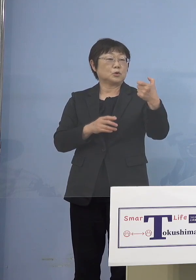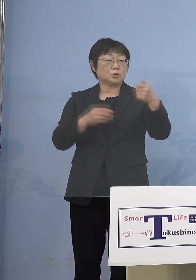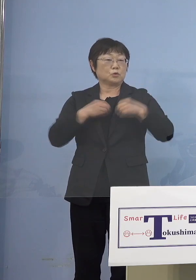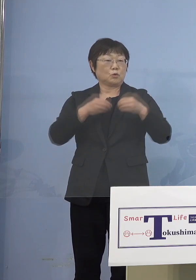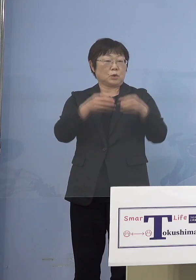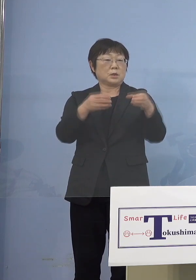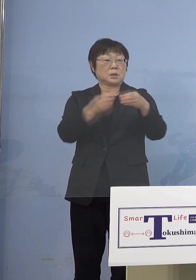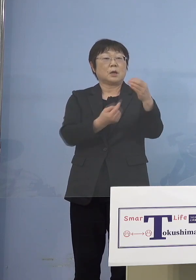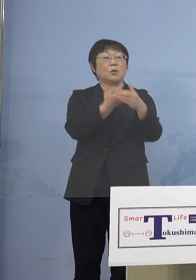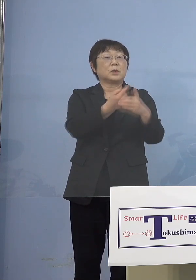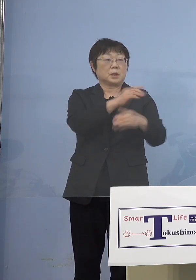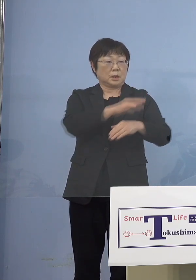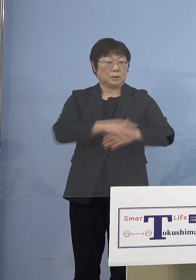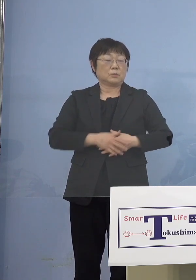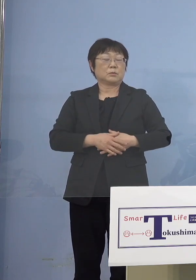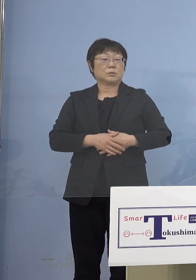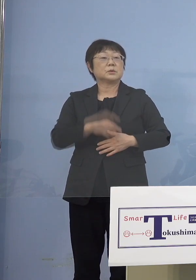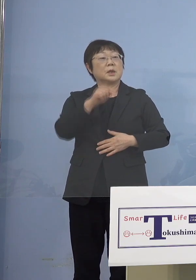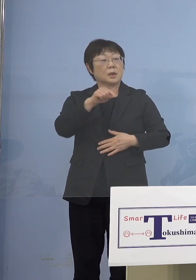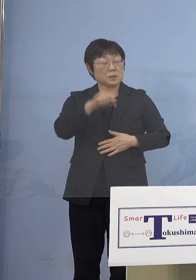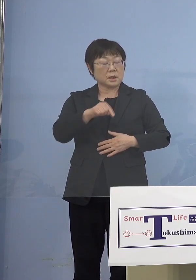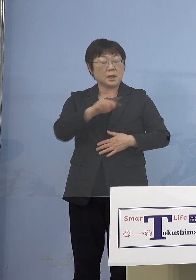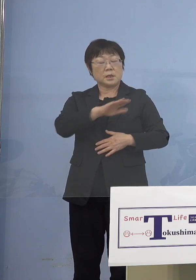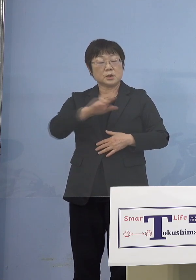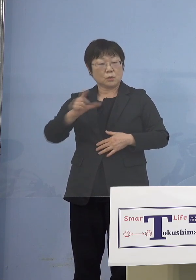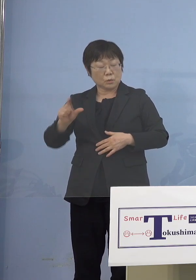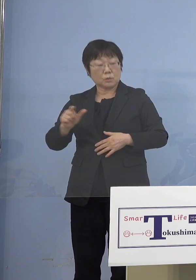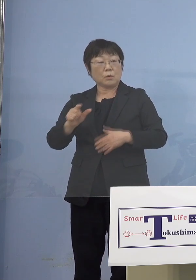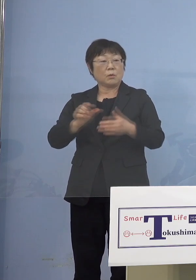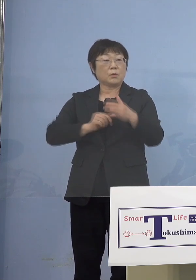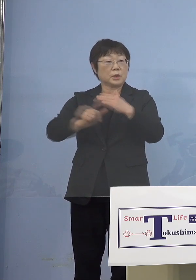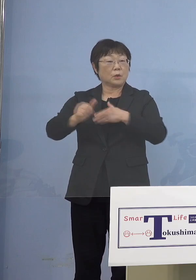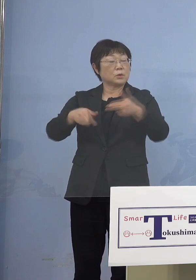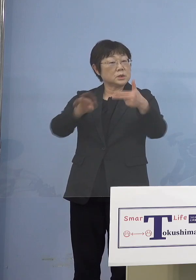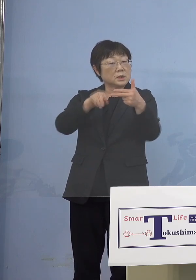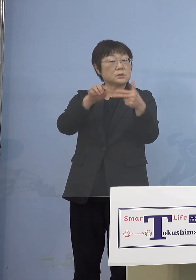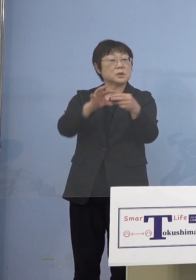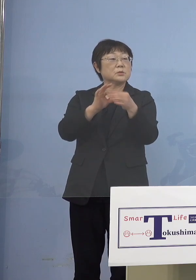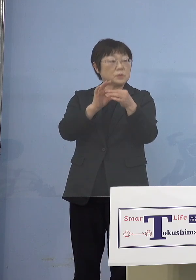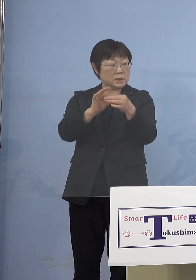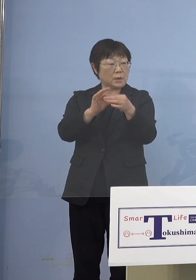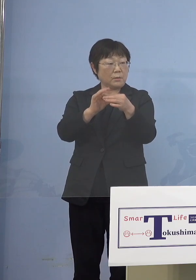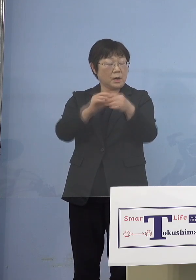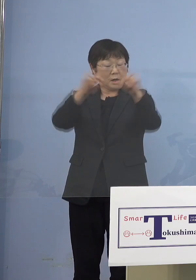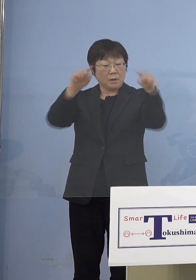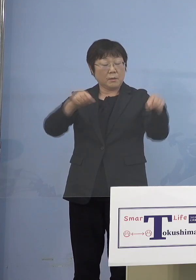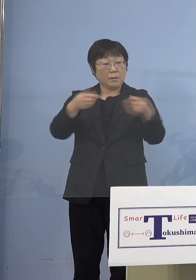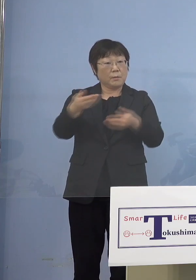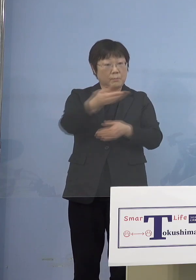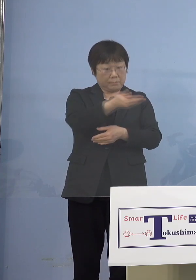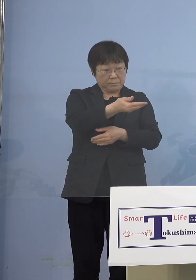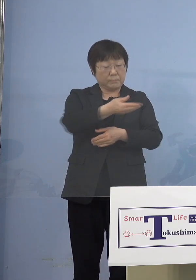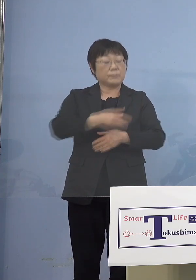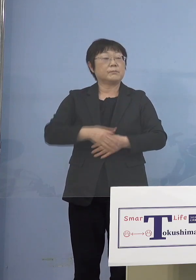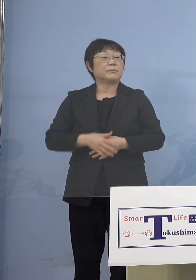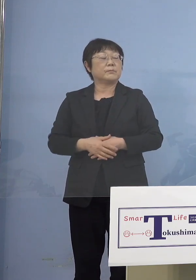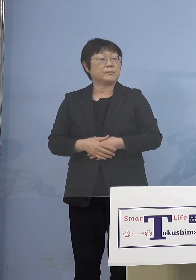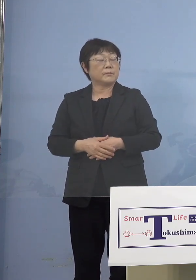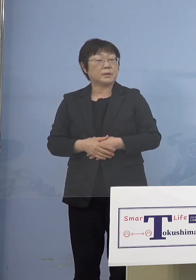60なったうち、児童等利用等施設 先ほどもボードを見ていただきましたが